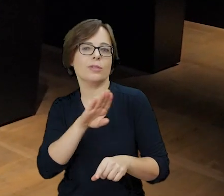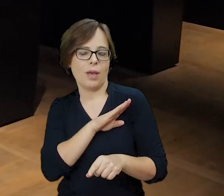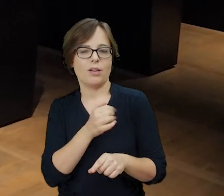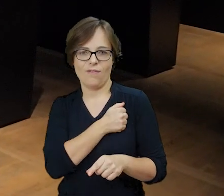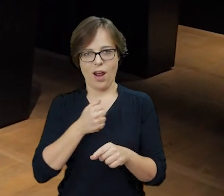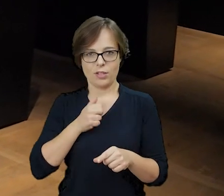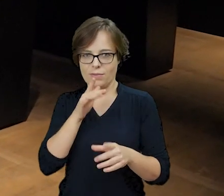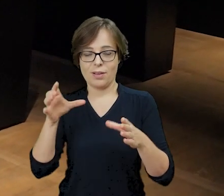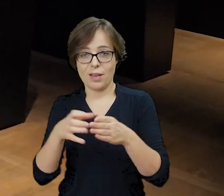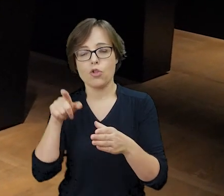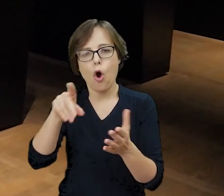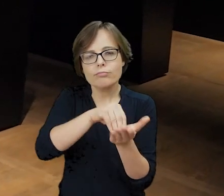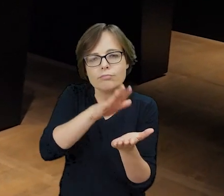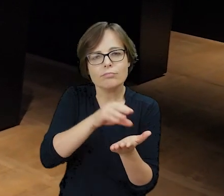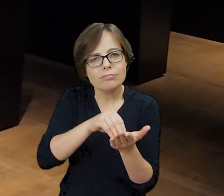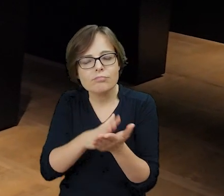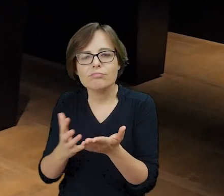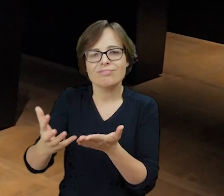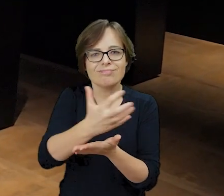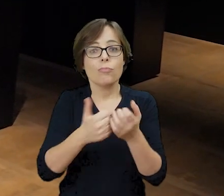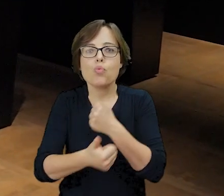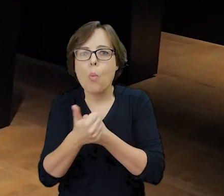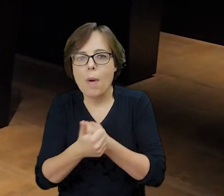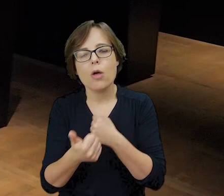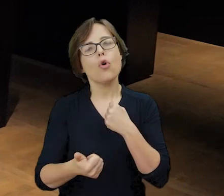spisywali i zbierali dokumenty, aby nie zaginęła pamięć o zamordowanych.